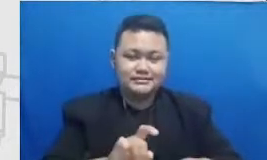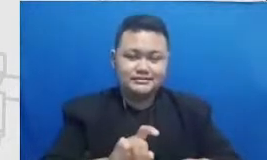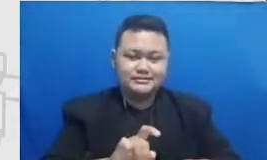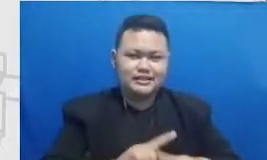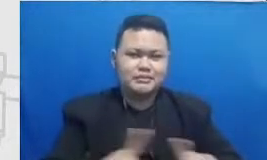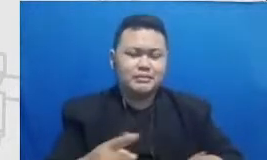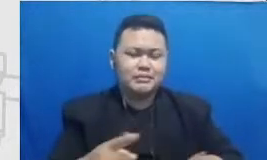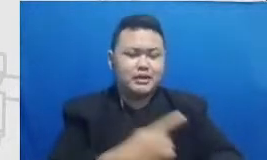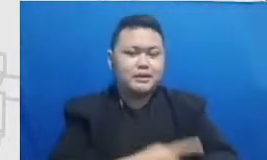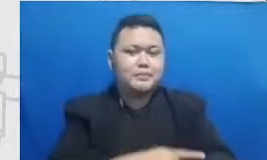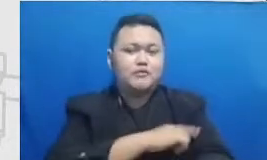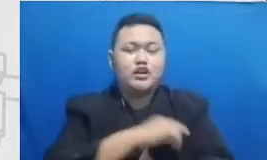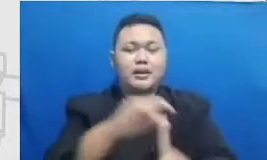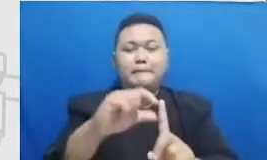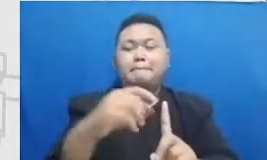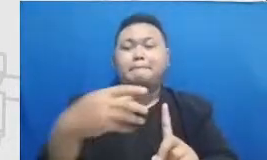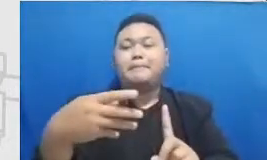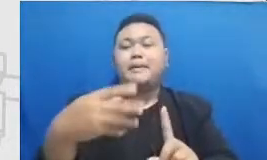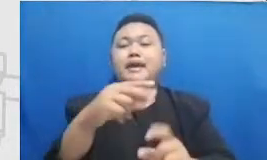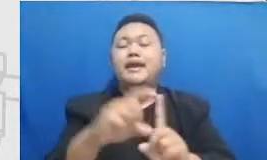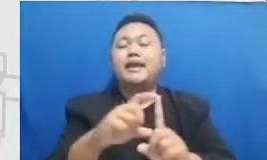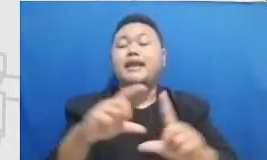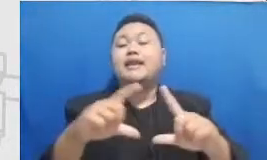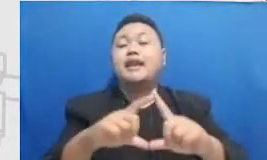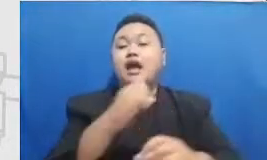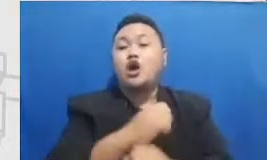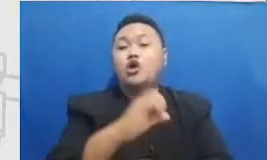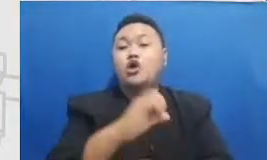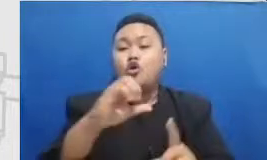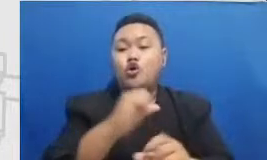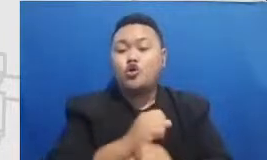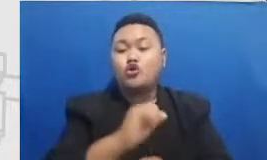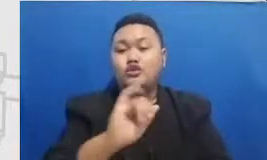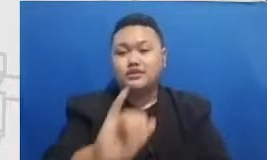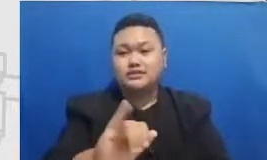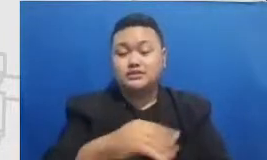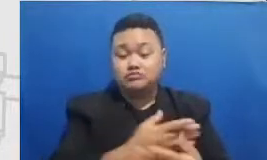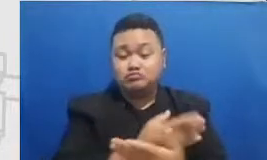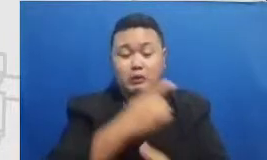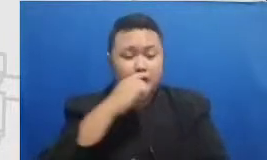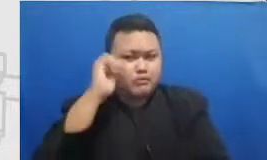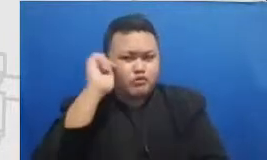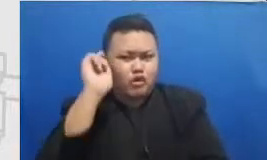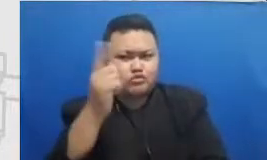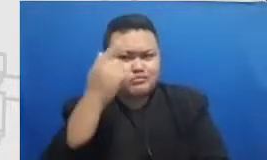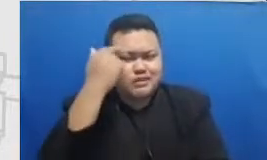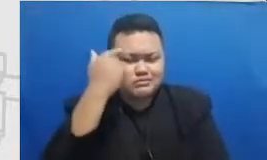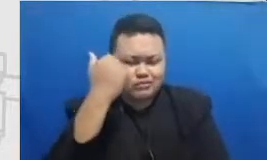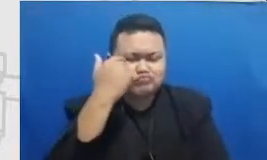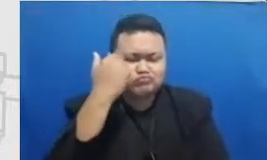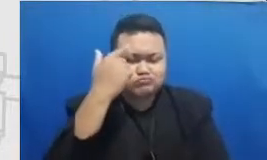Ibu perlu belajar sebanyak mungkin tentang keterampila n pedagogi untuk mencapai tahap